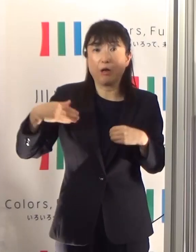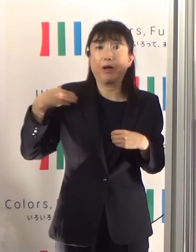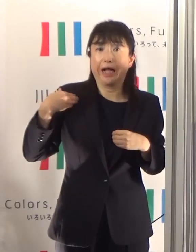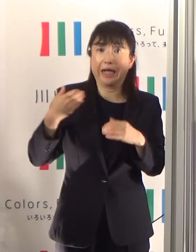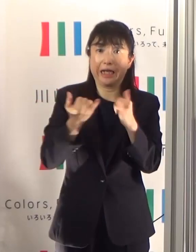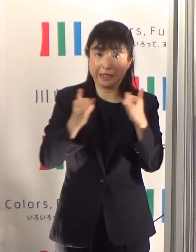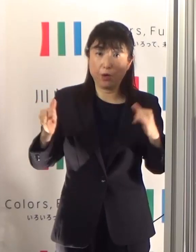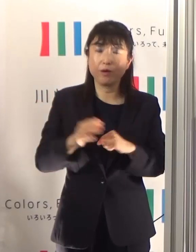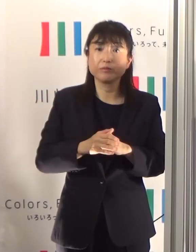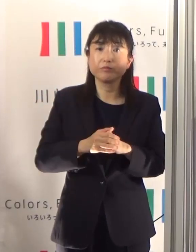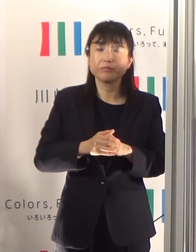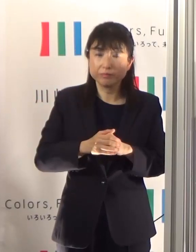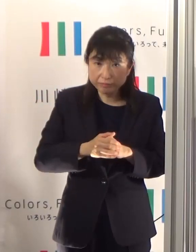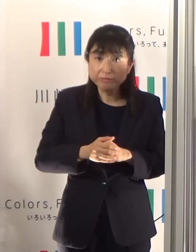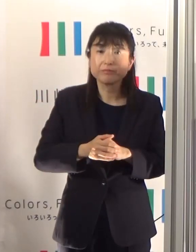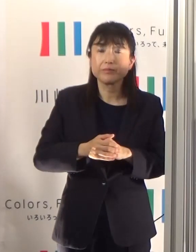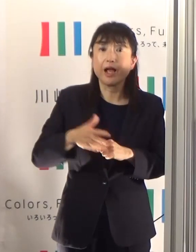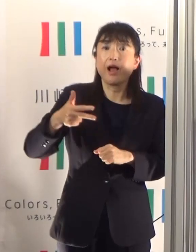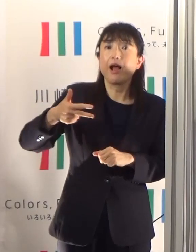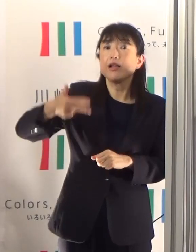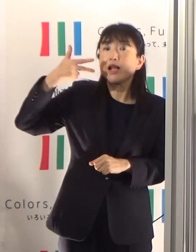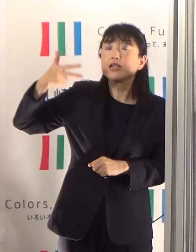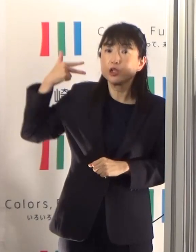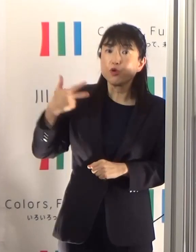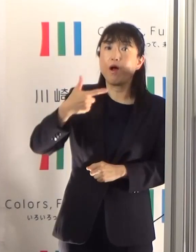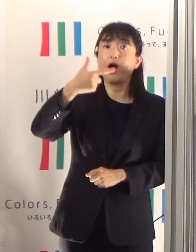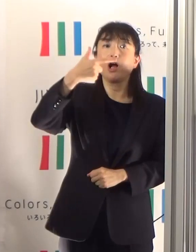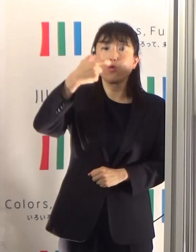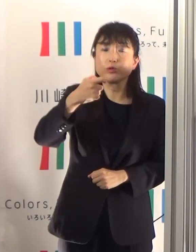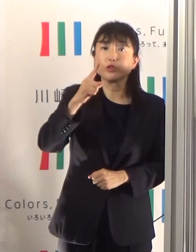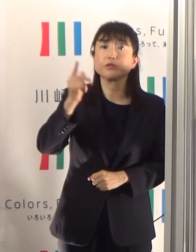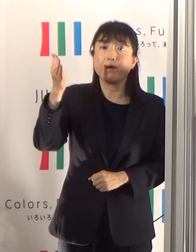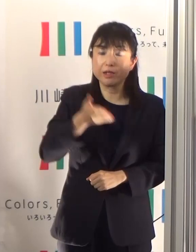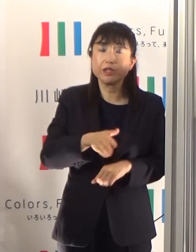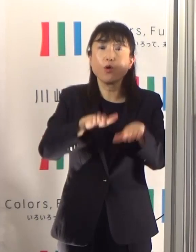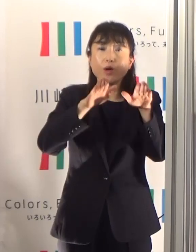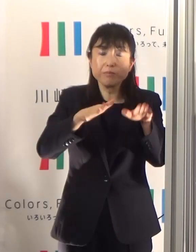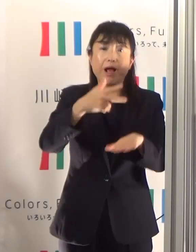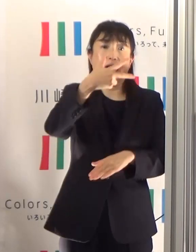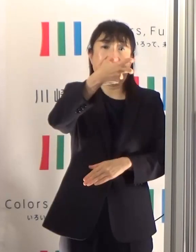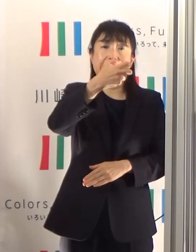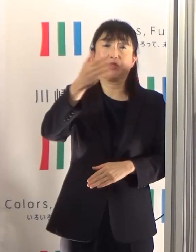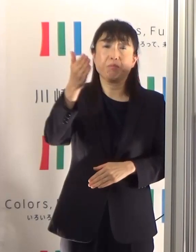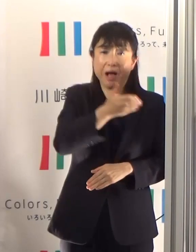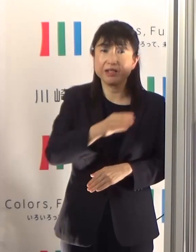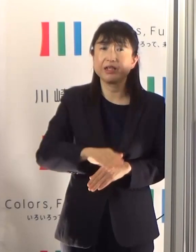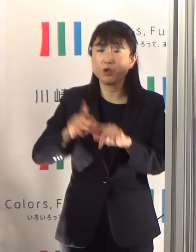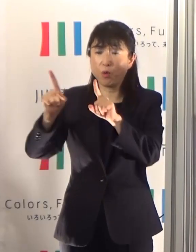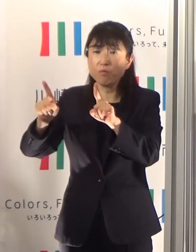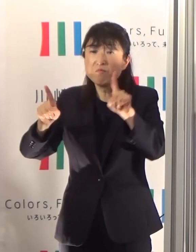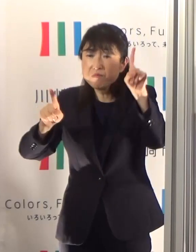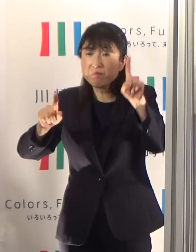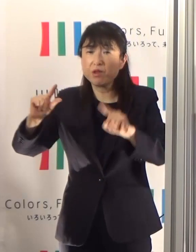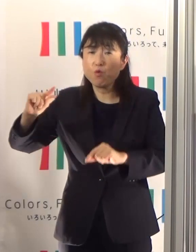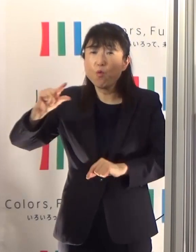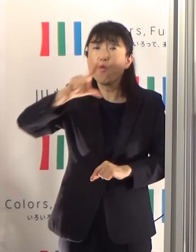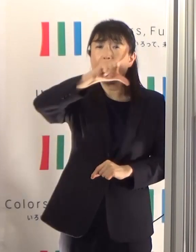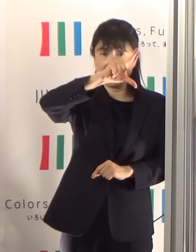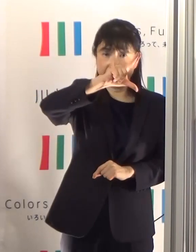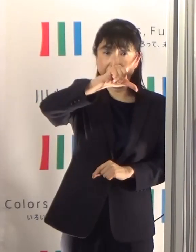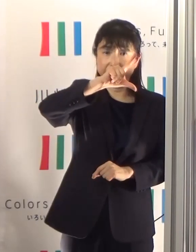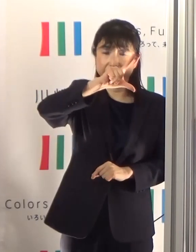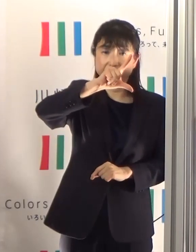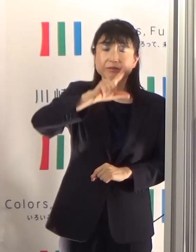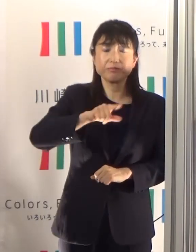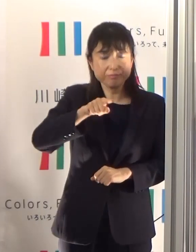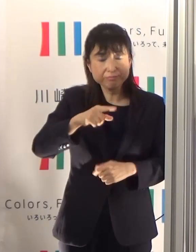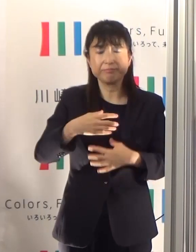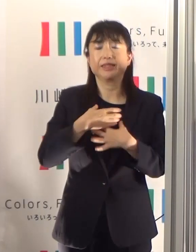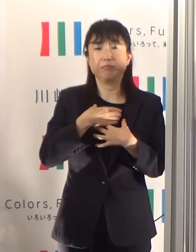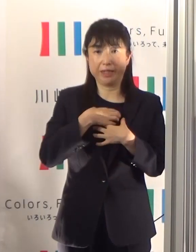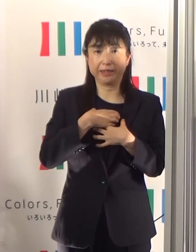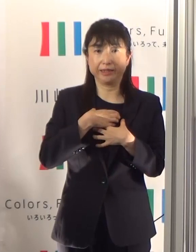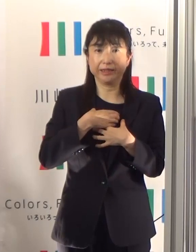先々週は61%でしたけれども、70%ということで、徐々に上がってきているということがちょっと心配ではあります